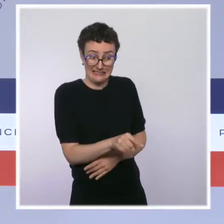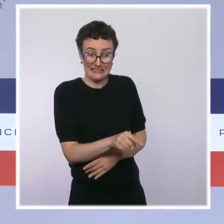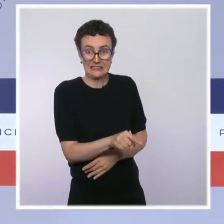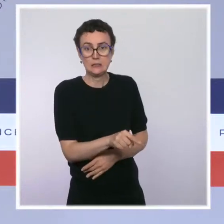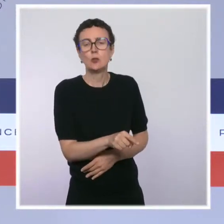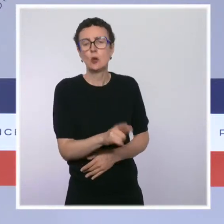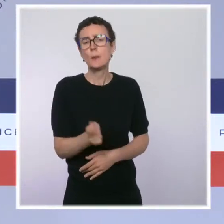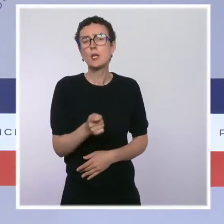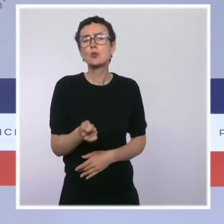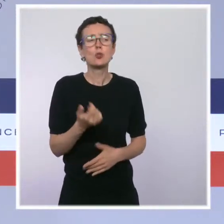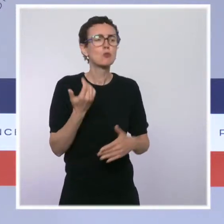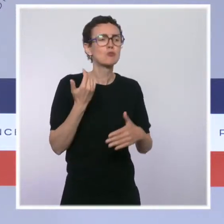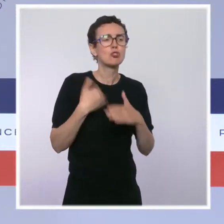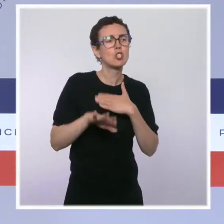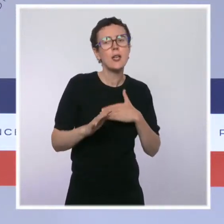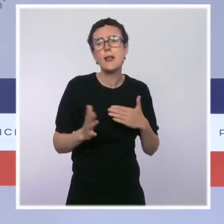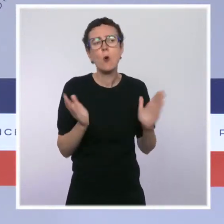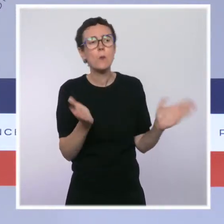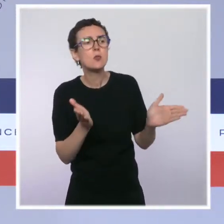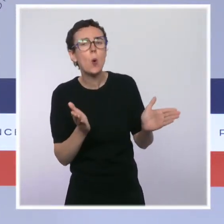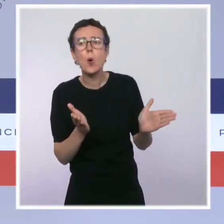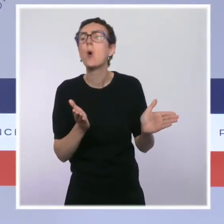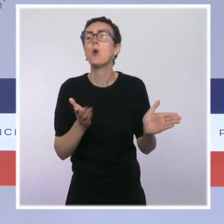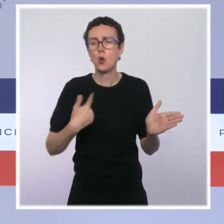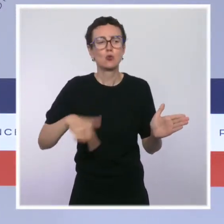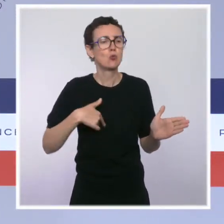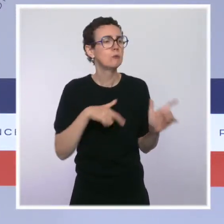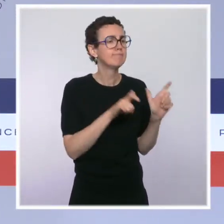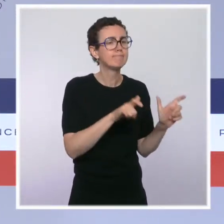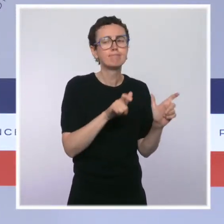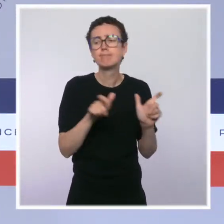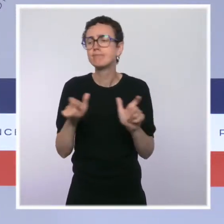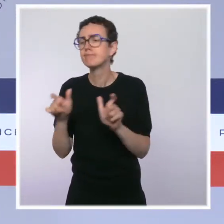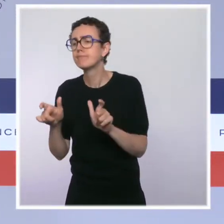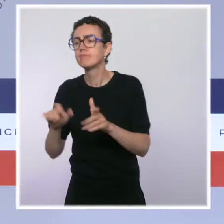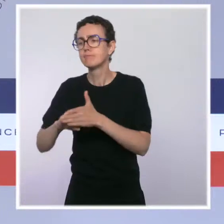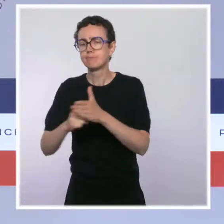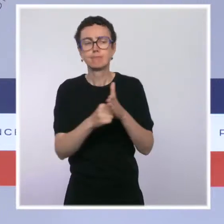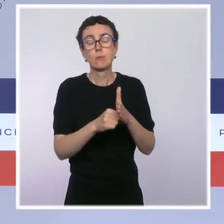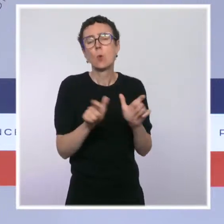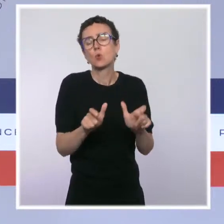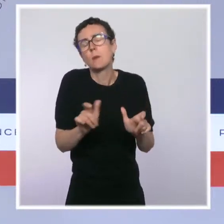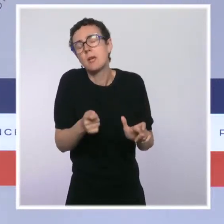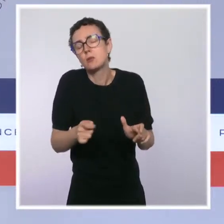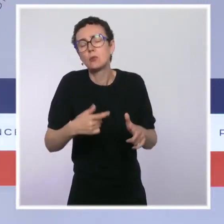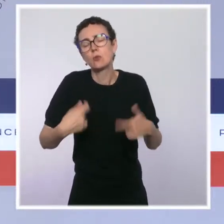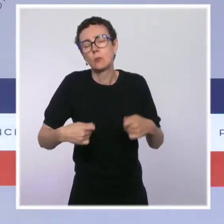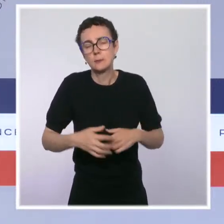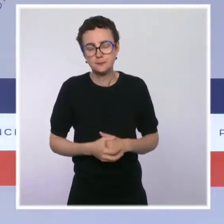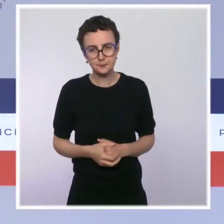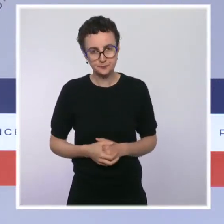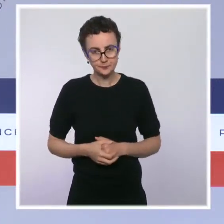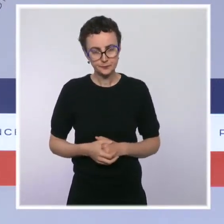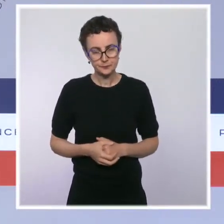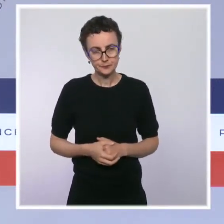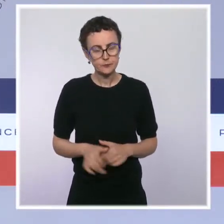ces mesures dans les services hospitaliers, avec fermeté et discernement. Enfin, le président de la République a tenu à revenir sur le